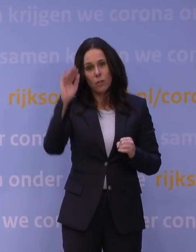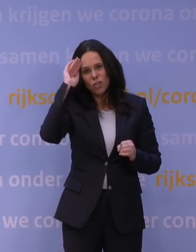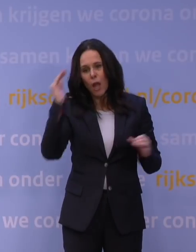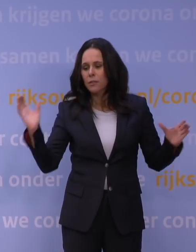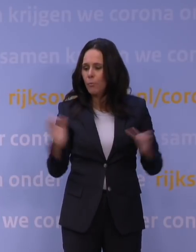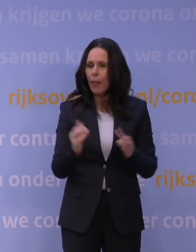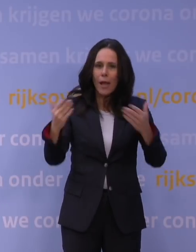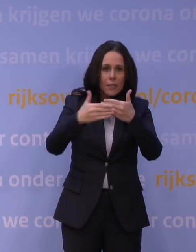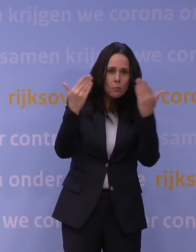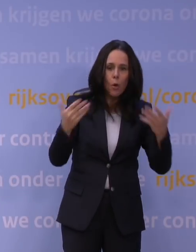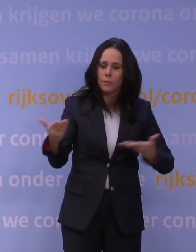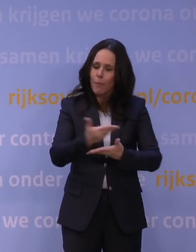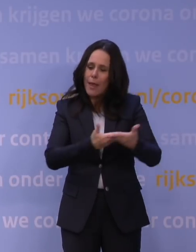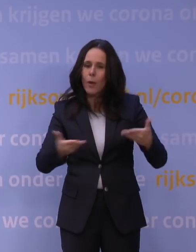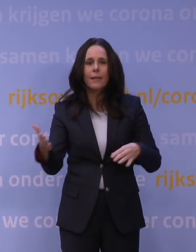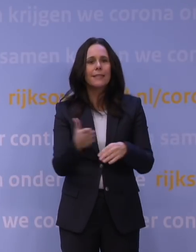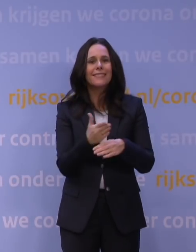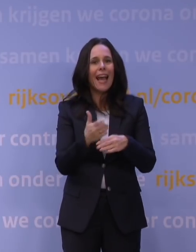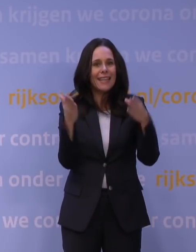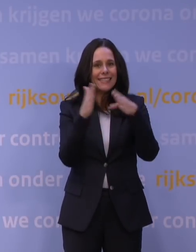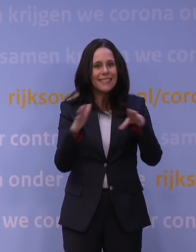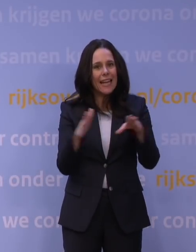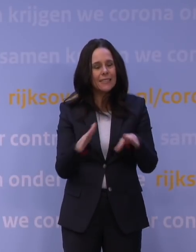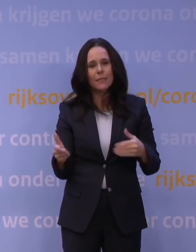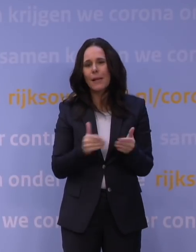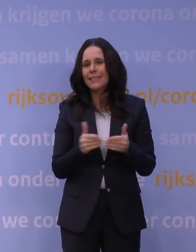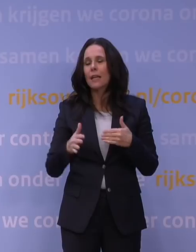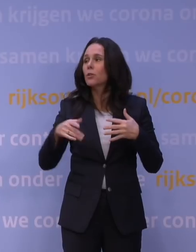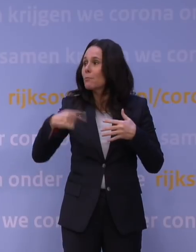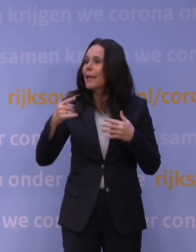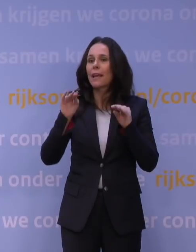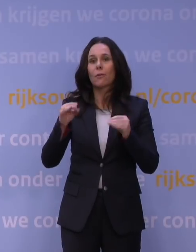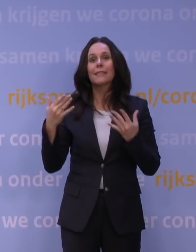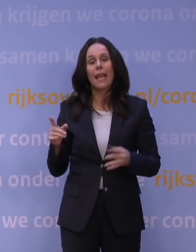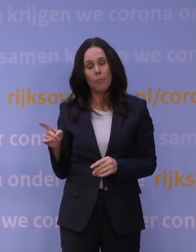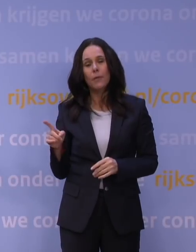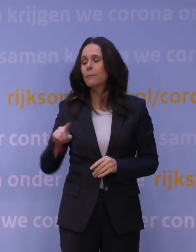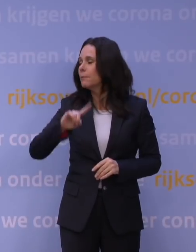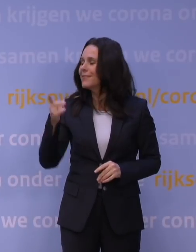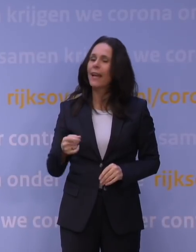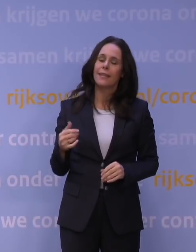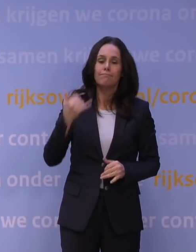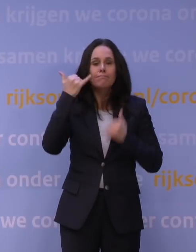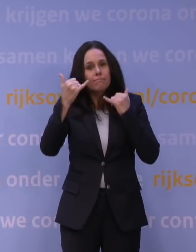's morgens bij elkaar, in de kerstdagen, zodra er meer informatie is, dan wordt onmiddellijk op de knop gedrukt en dan zit iedereen aan z'n computer